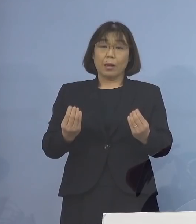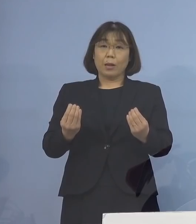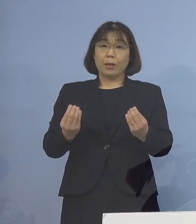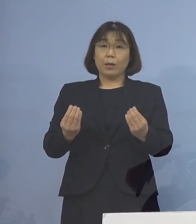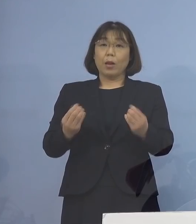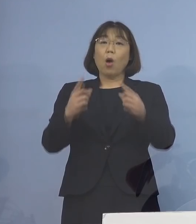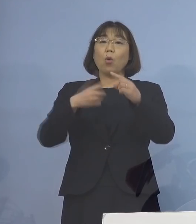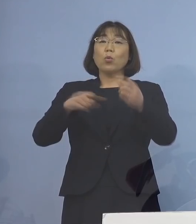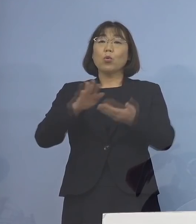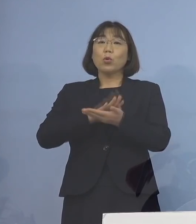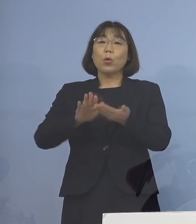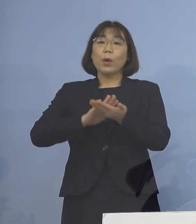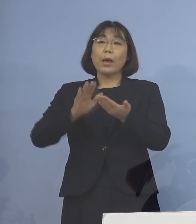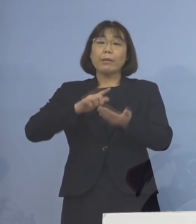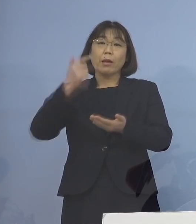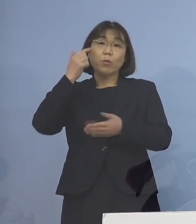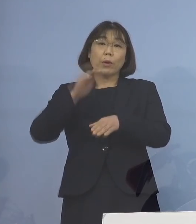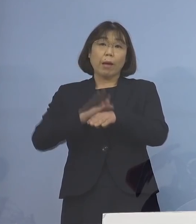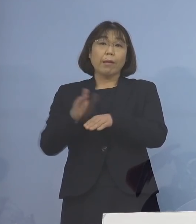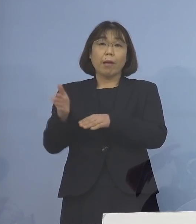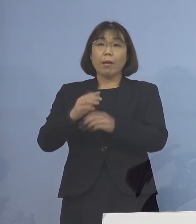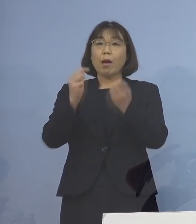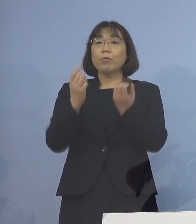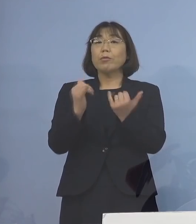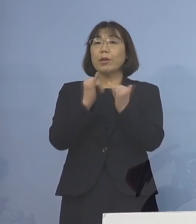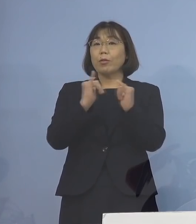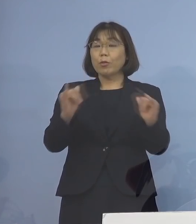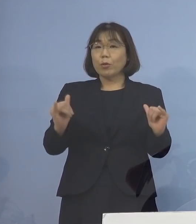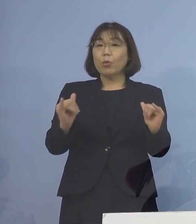公衆衛生上の観点から 感染された方がお住まいの